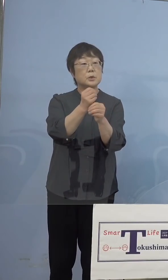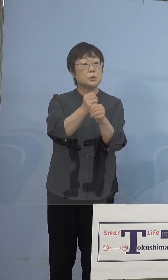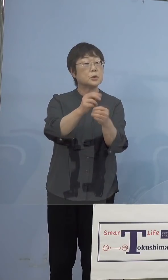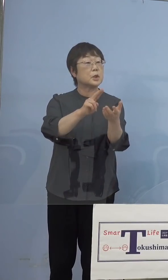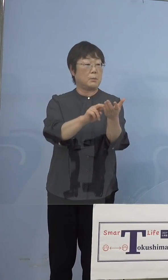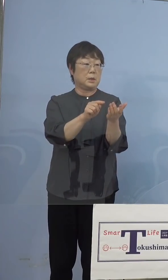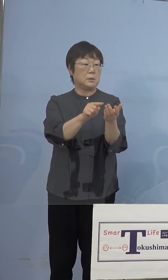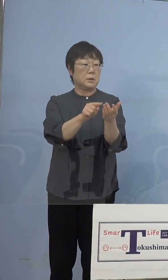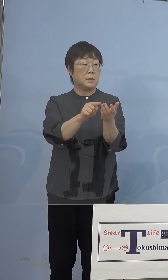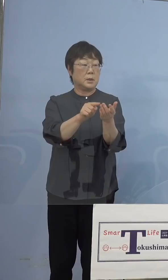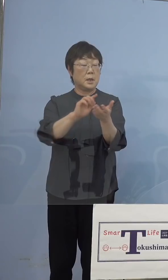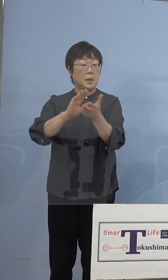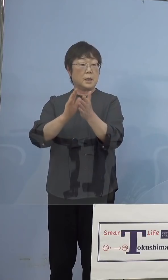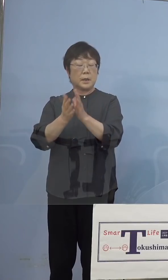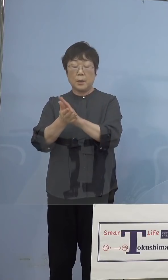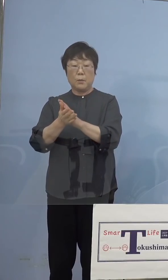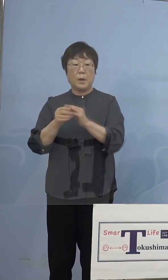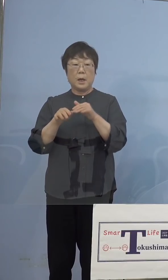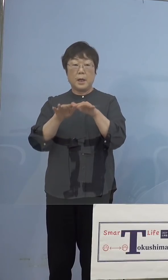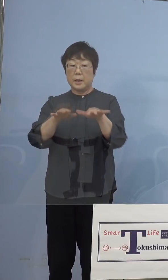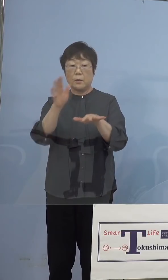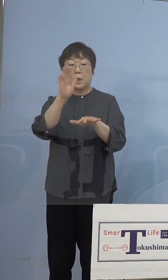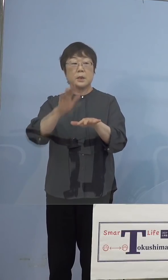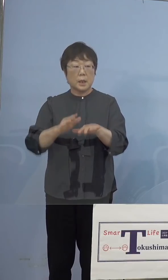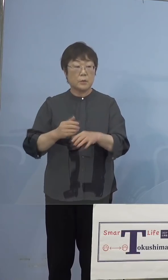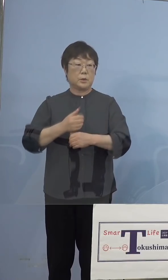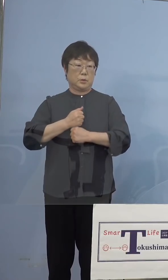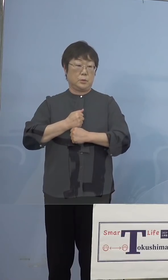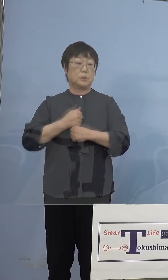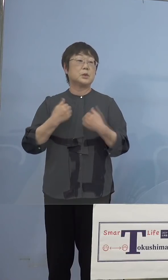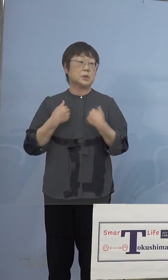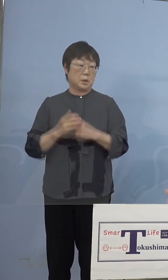影響は与えないと、こう申し上げて ありますので、そうでない日に